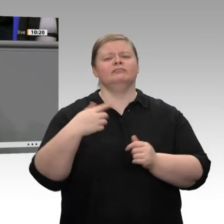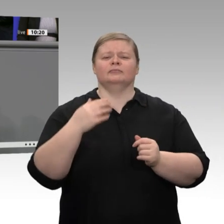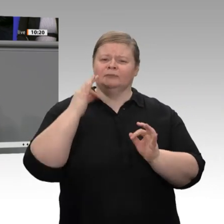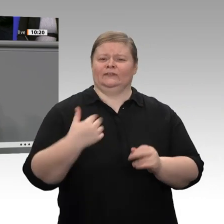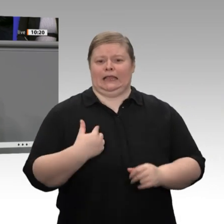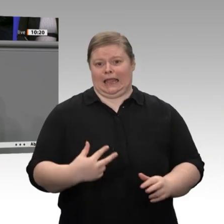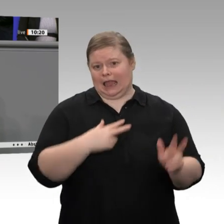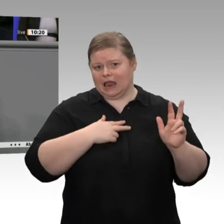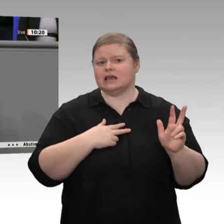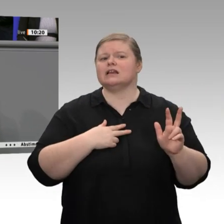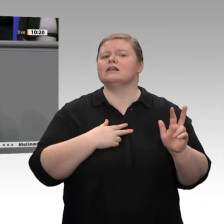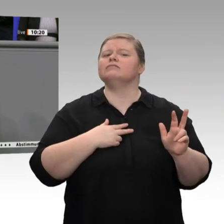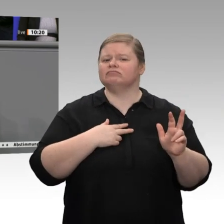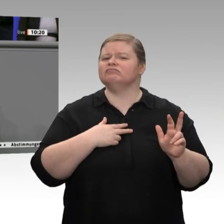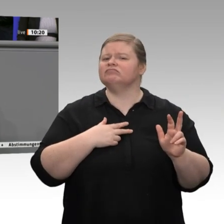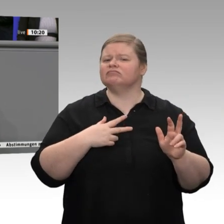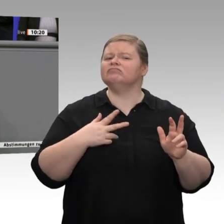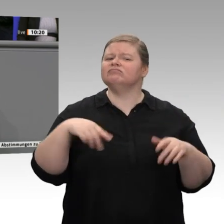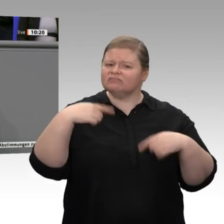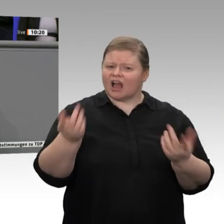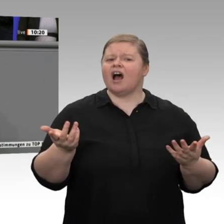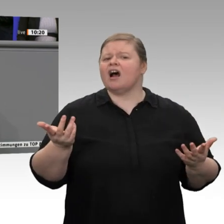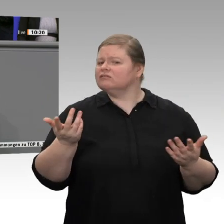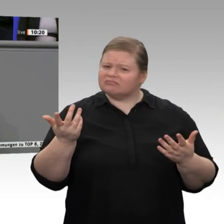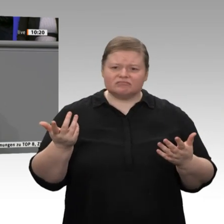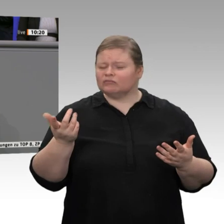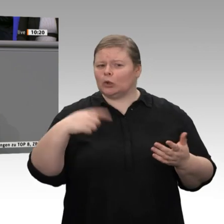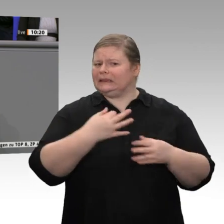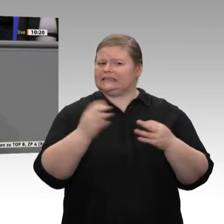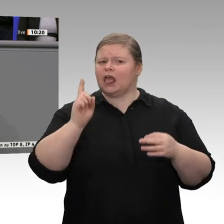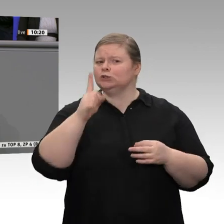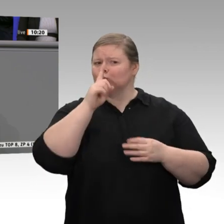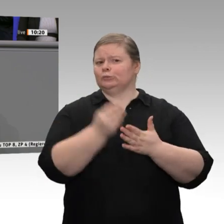Dieter Kempf bezeichnet die AfD als Risiko für die deutsche Wirtschaft. Ähnlich sieht